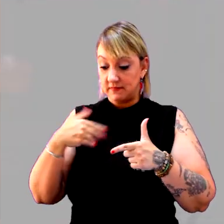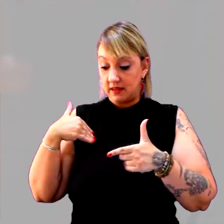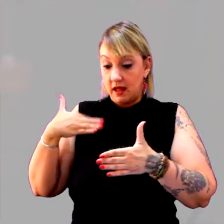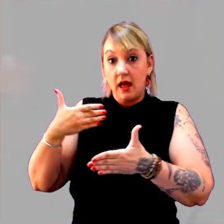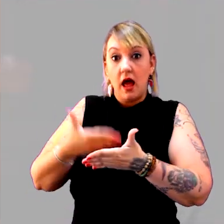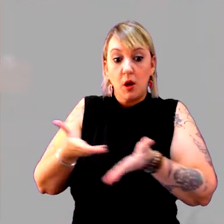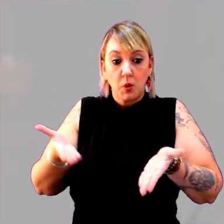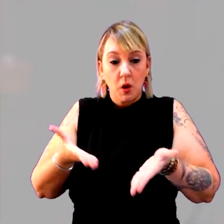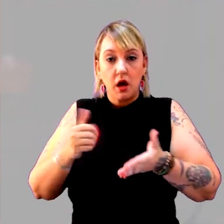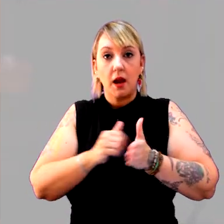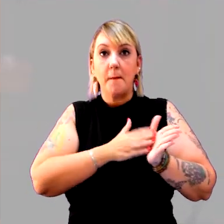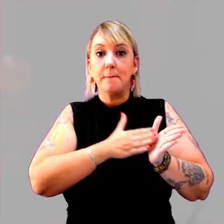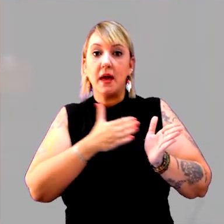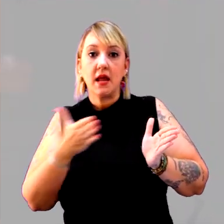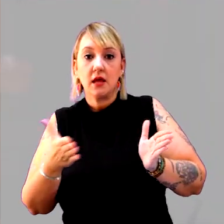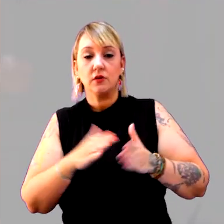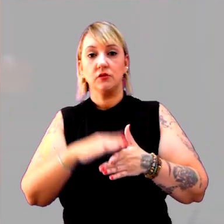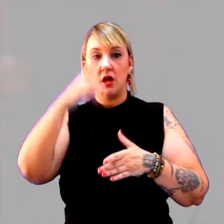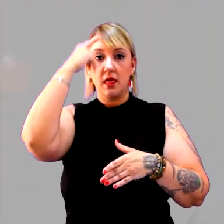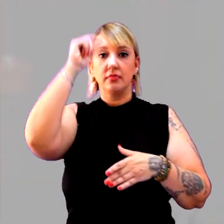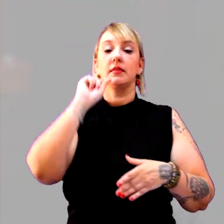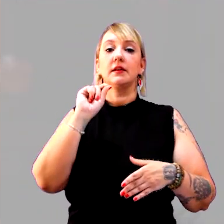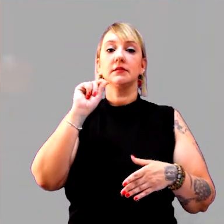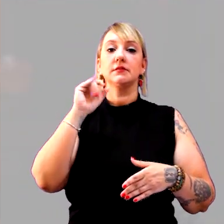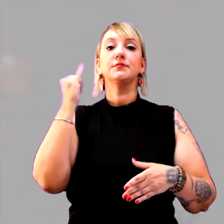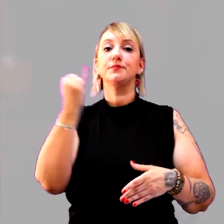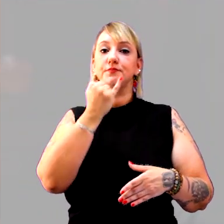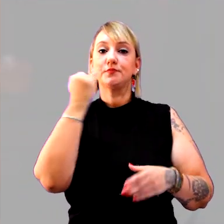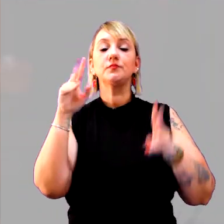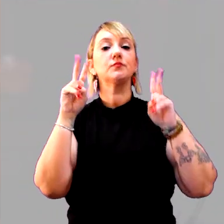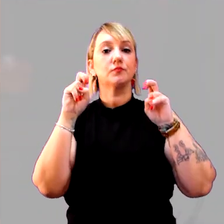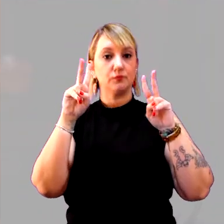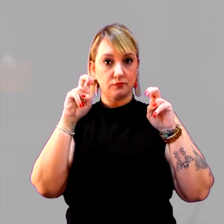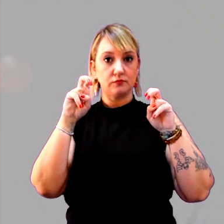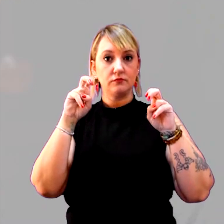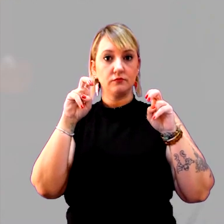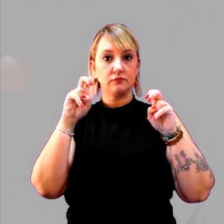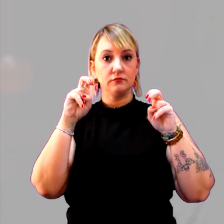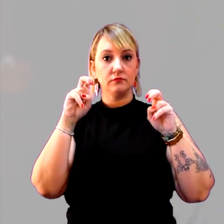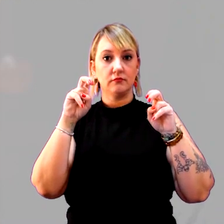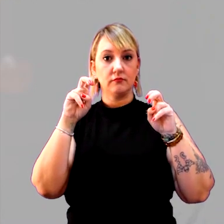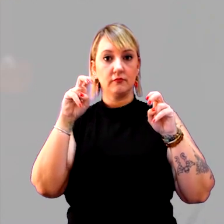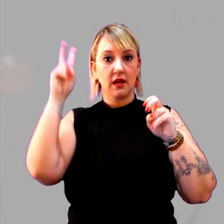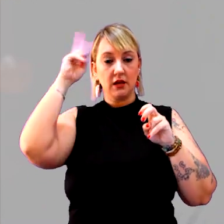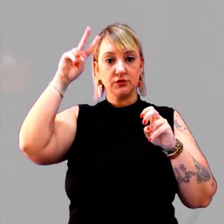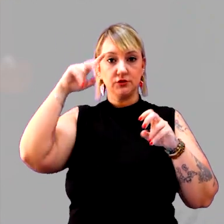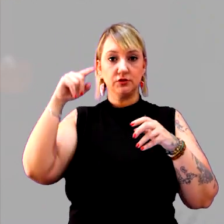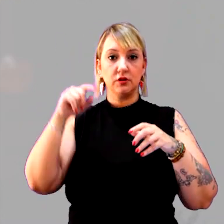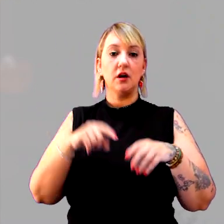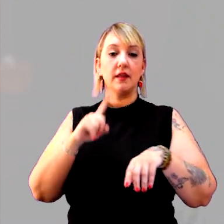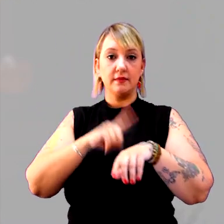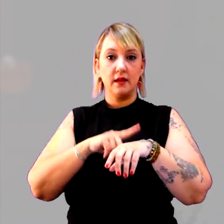Uma ideia muito importante, em relação ao tempo histórico, é a questão da simultaneidade.